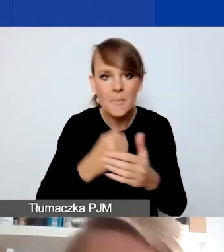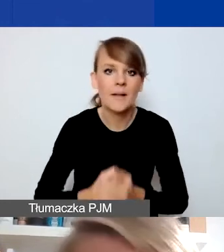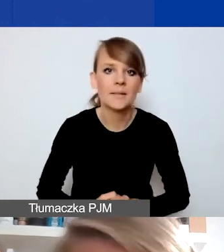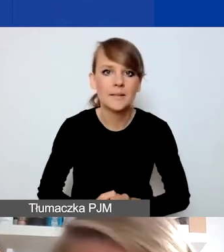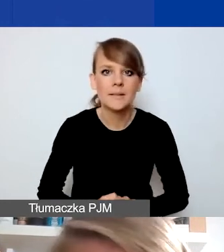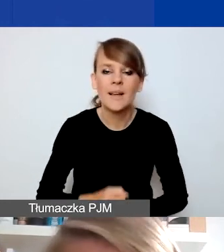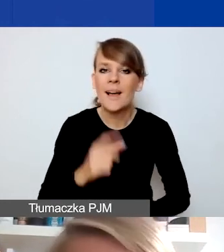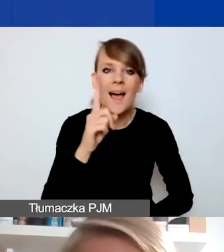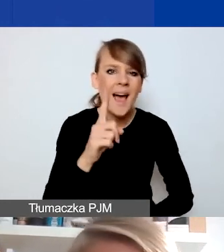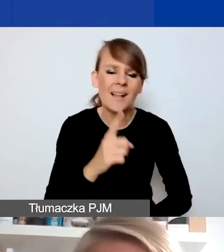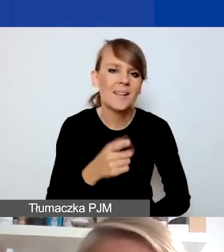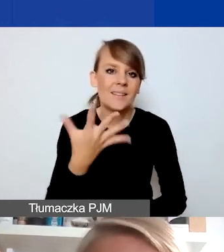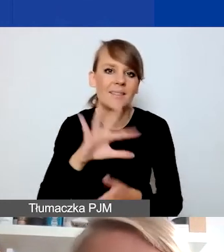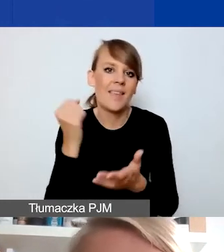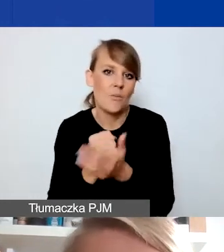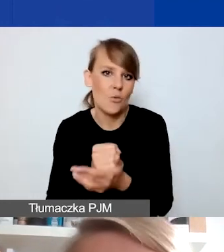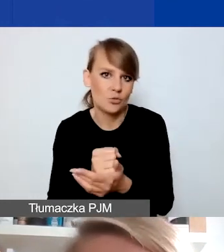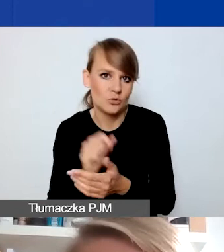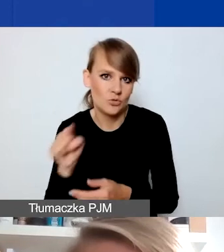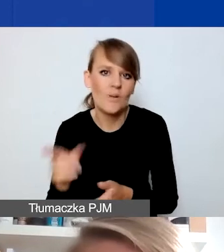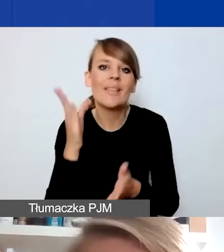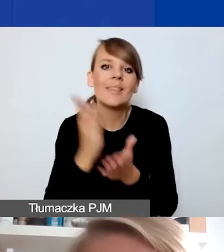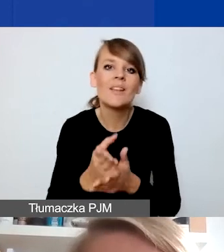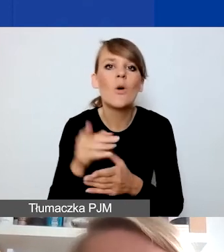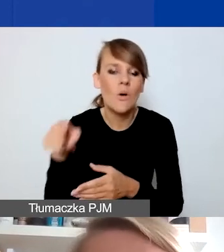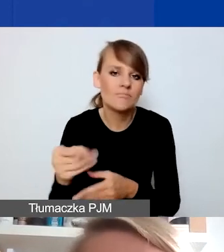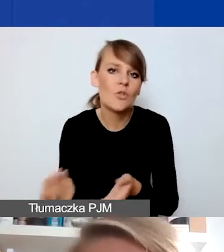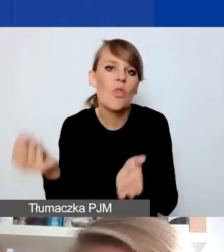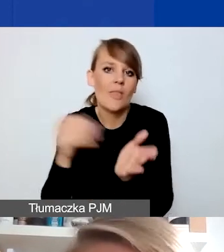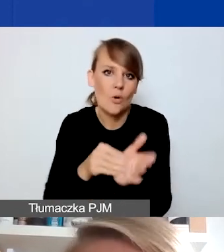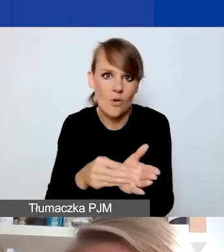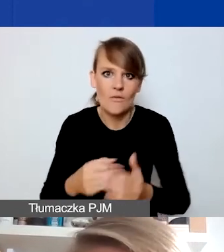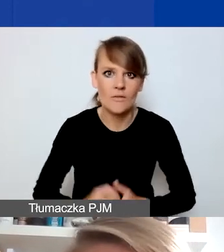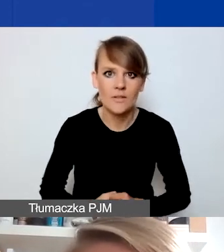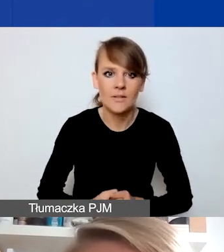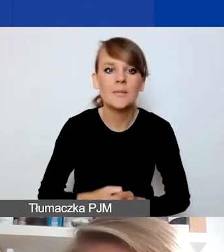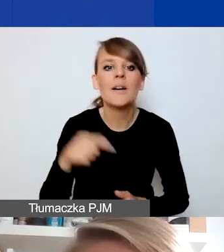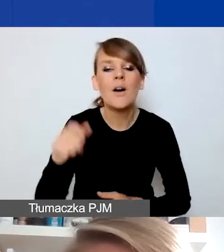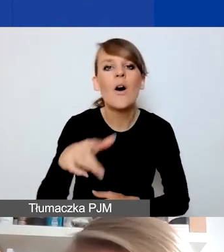Natomiast nie musi go dotyczyć. To po prostu dodatkowa możliwość. W obszarze związanym z prawami człowieka